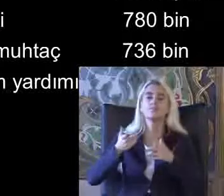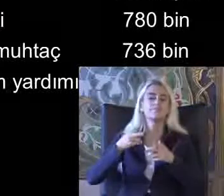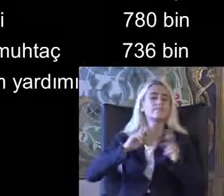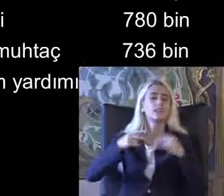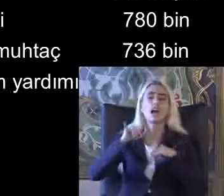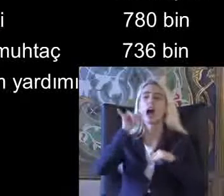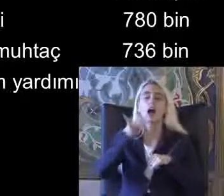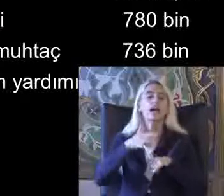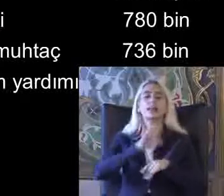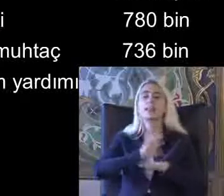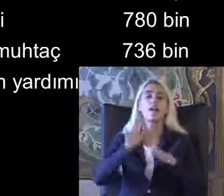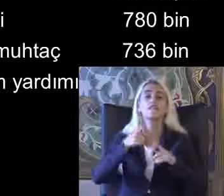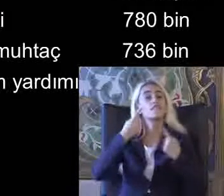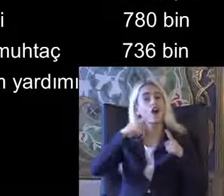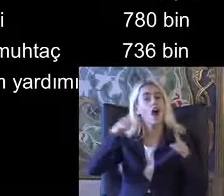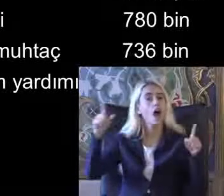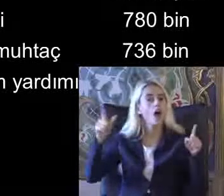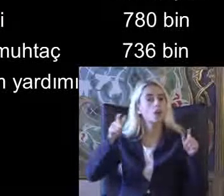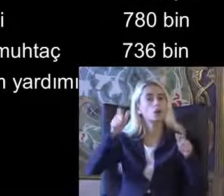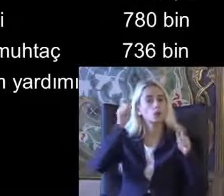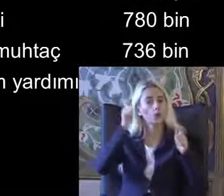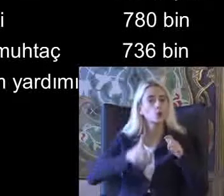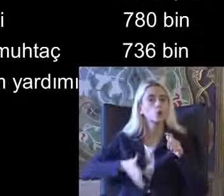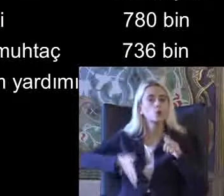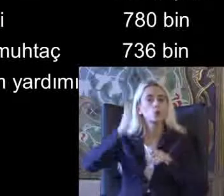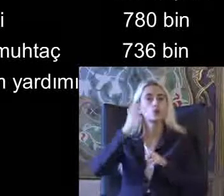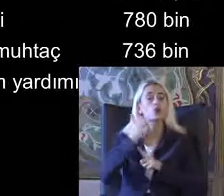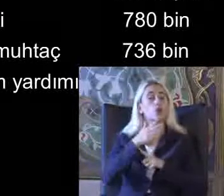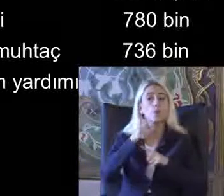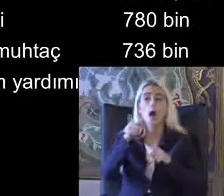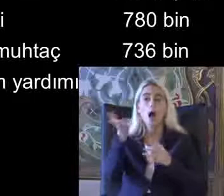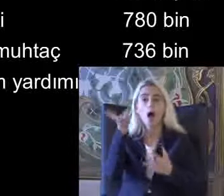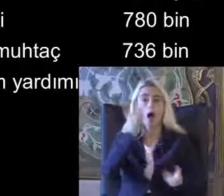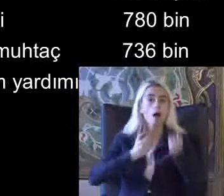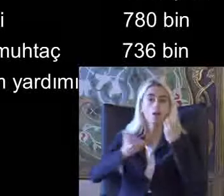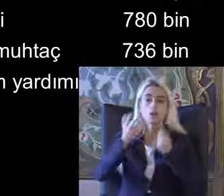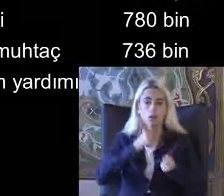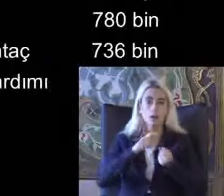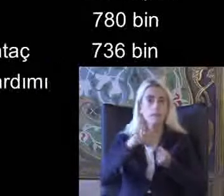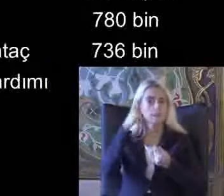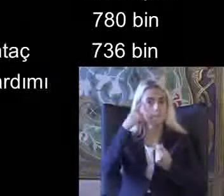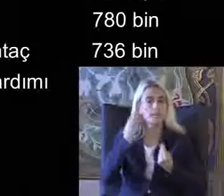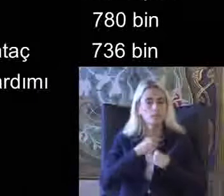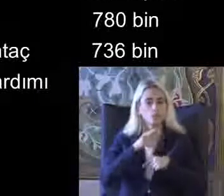Farklı kurumlardan Alınan bilgilerde Bunun içine Yerleştirilebilir